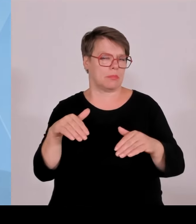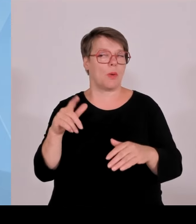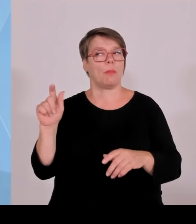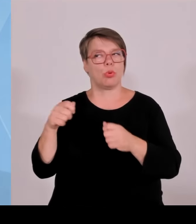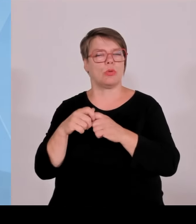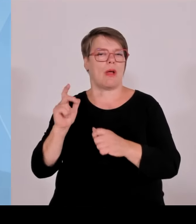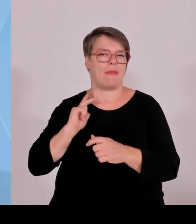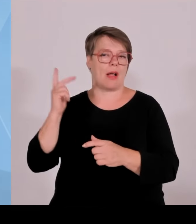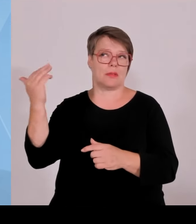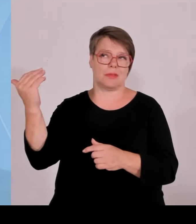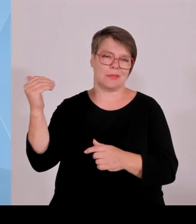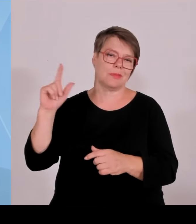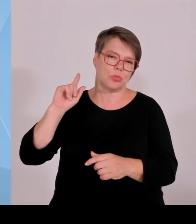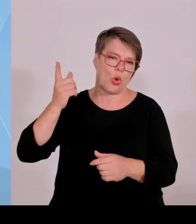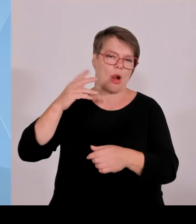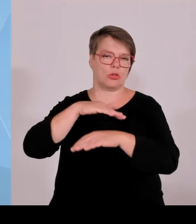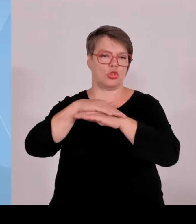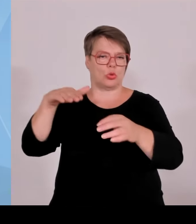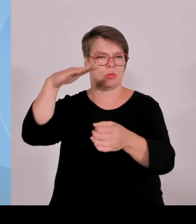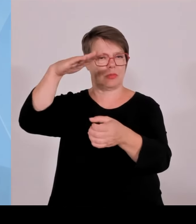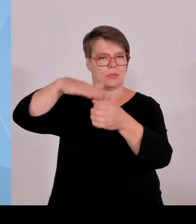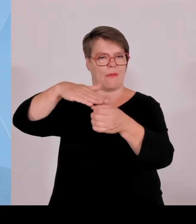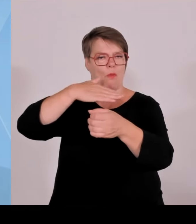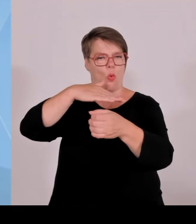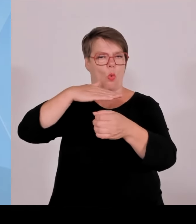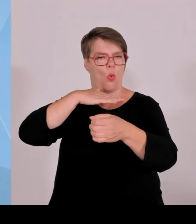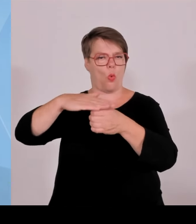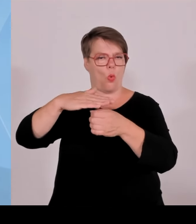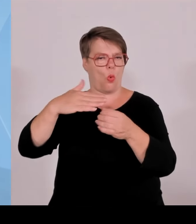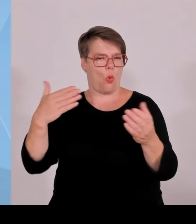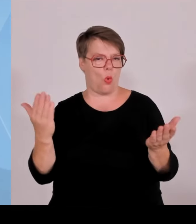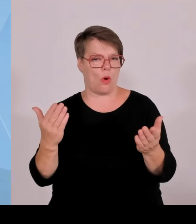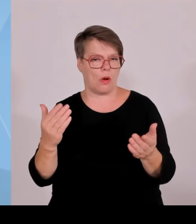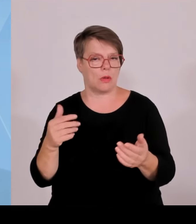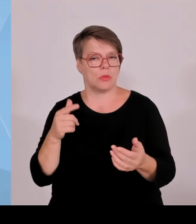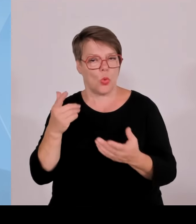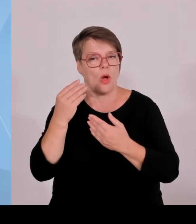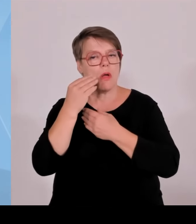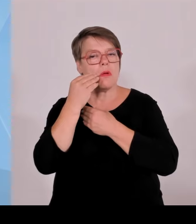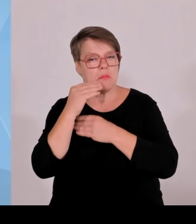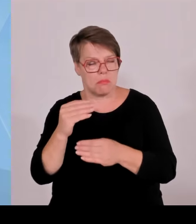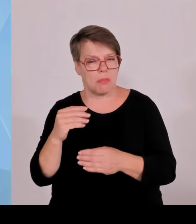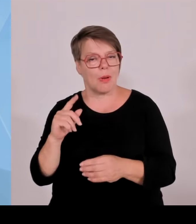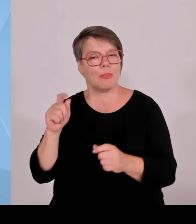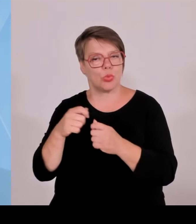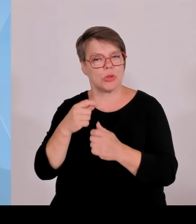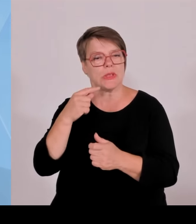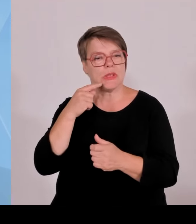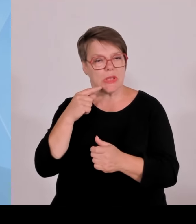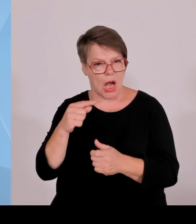Bundesgesetzgrenzen stoßen, weil man dann eben auch die Investoren abschrecken würde. Und das wäre auch